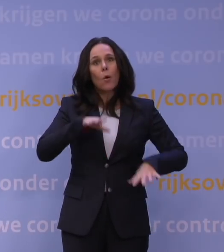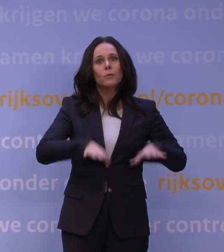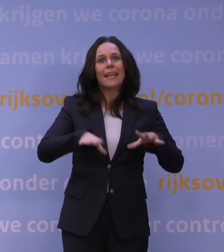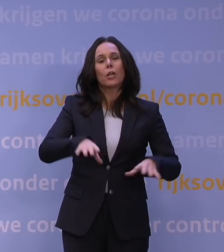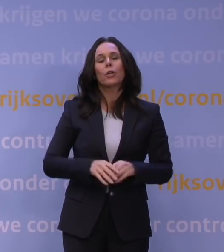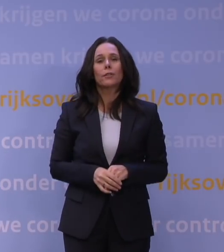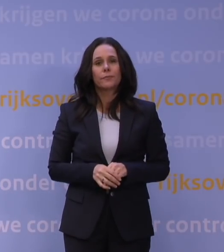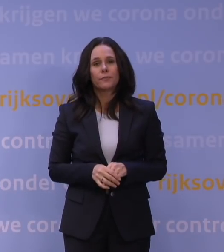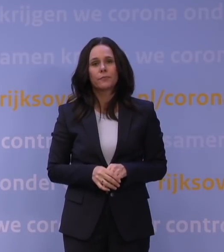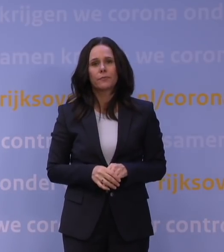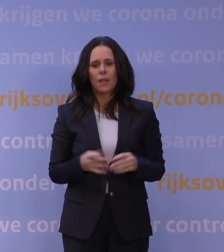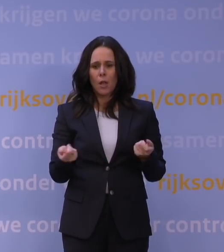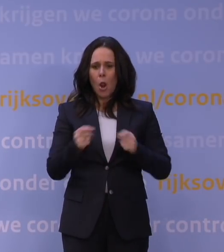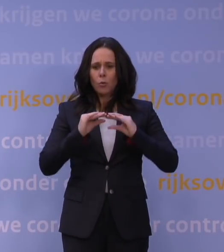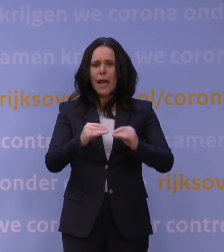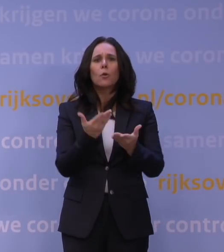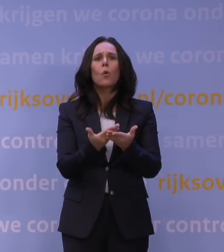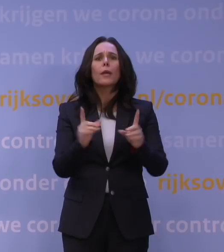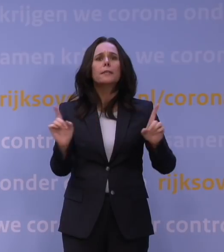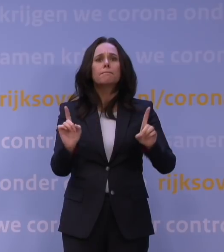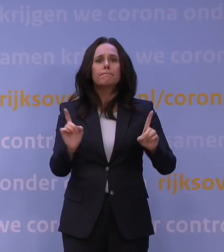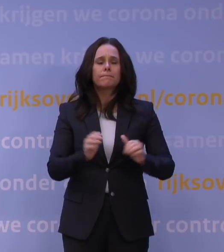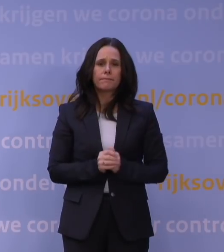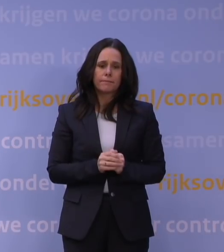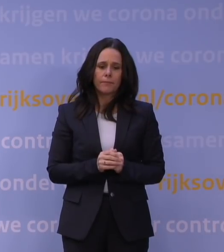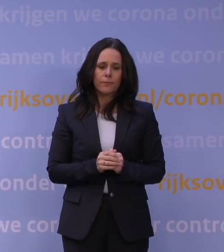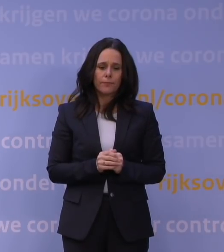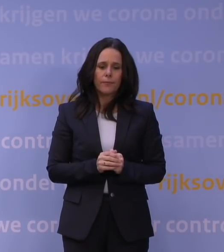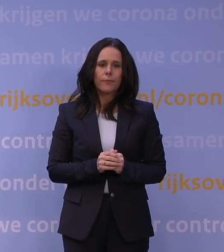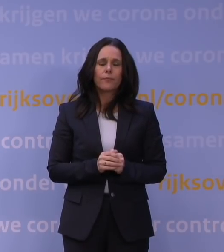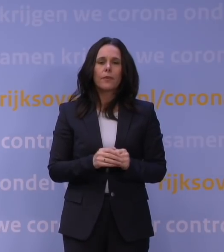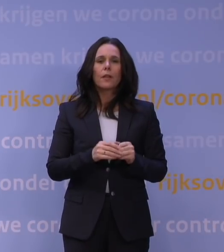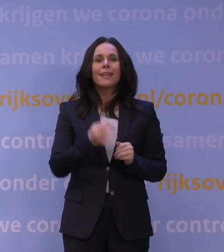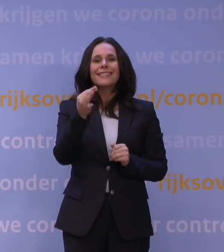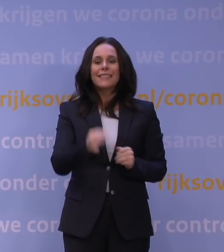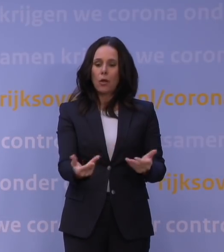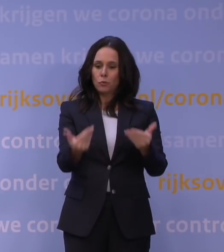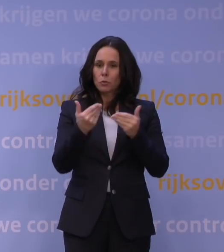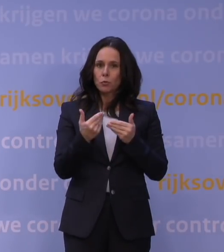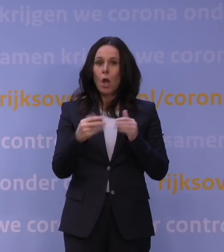Wat betekent de lockdown concreet? Het betekent om te beginnen dat de norm voor thuisbezoek naar twee gaat.